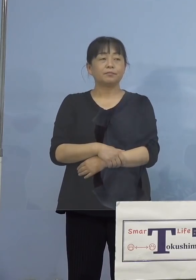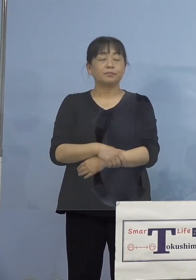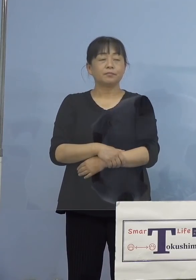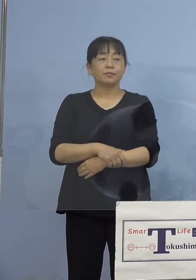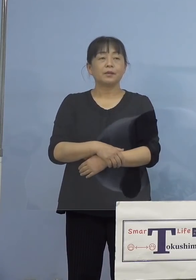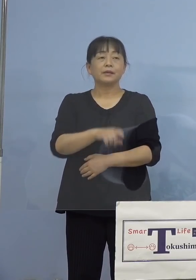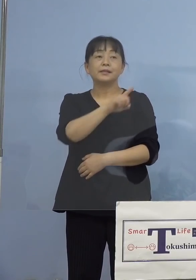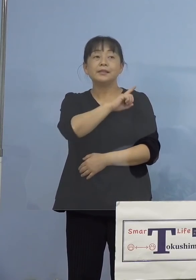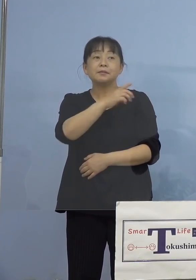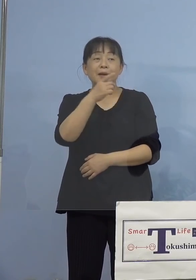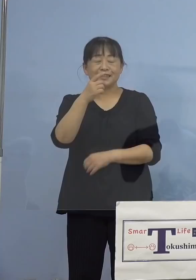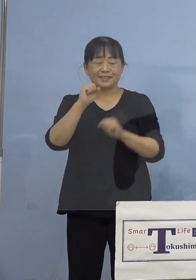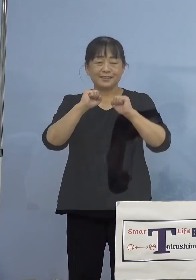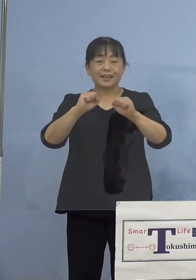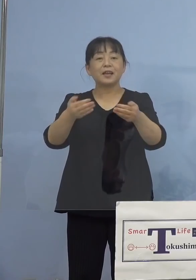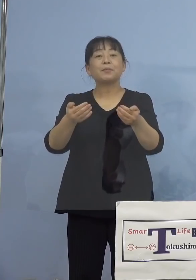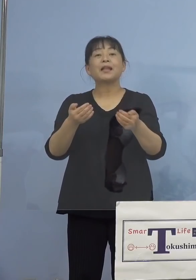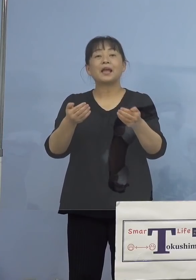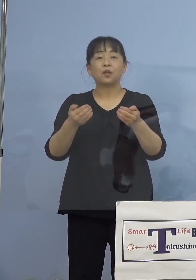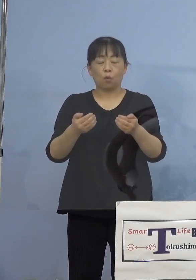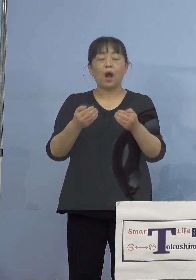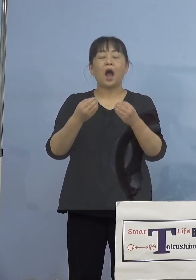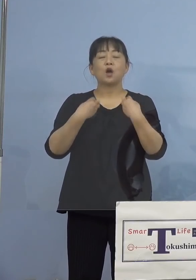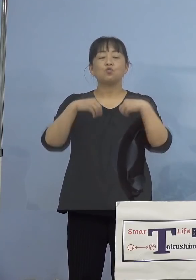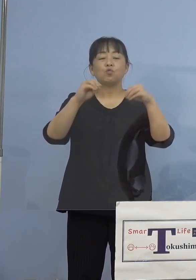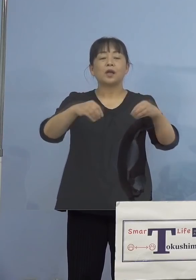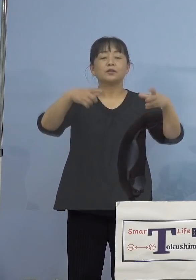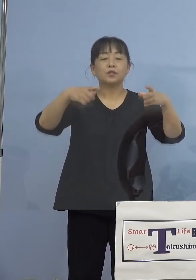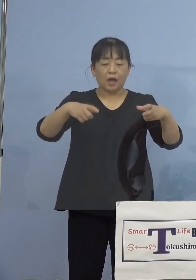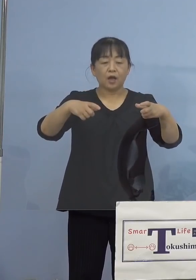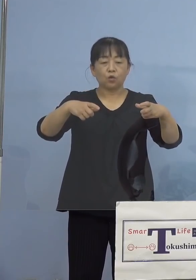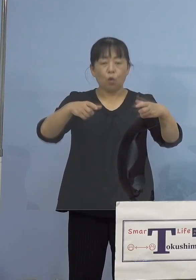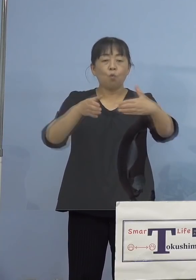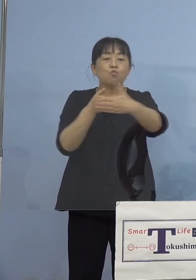やらなければいけないのは、クラスターの 封じ込めということでありますので